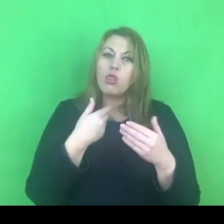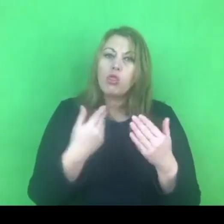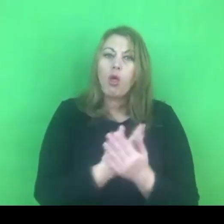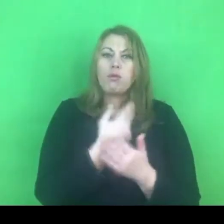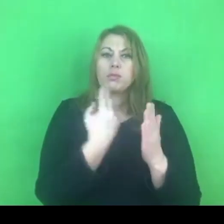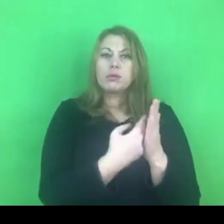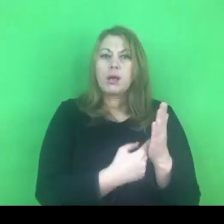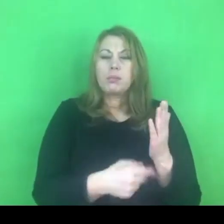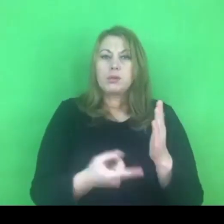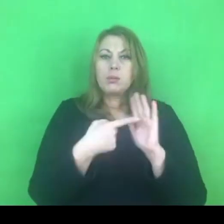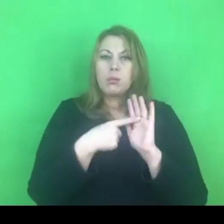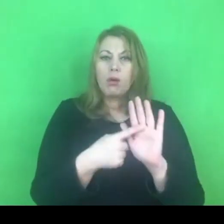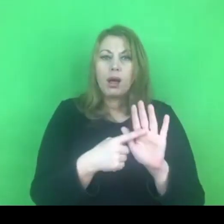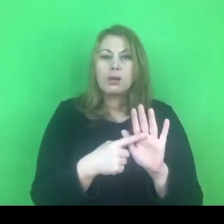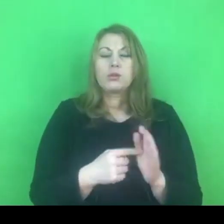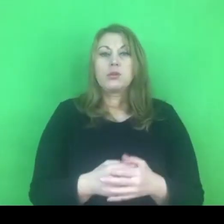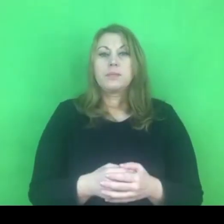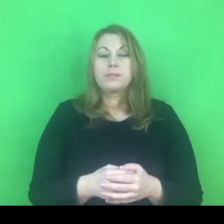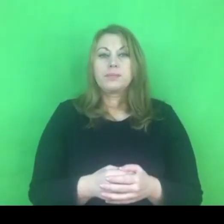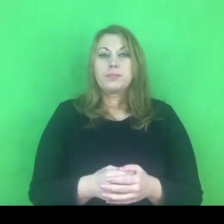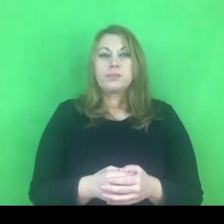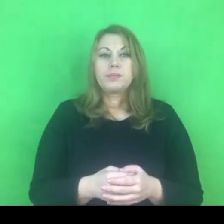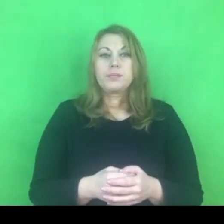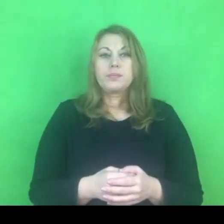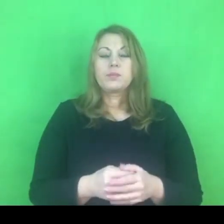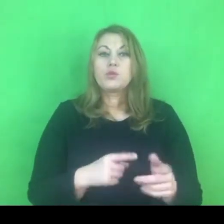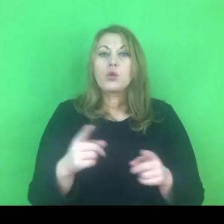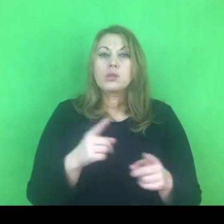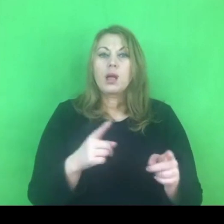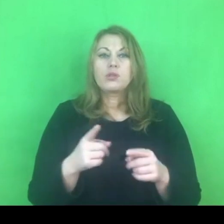związany ze zwiększeniem uprawnień dla policji,